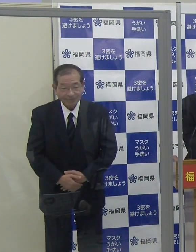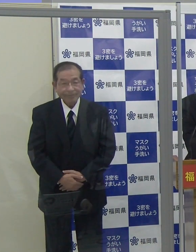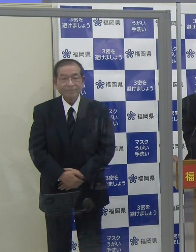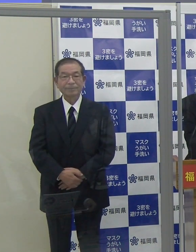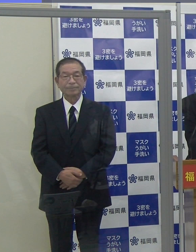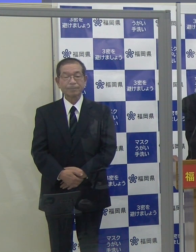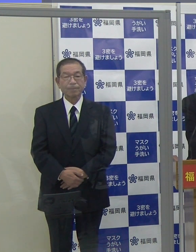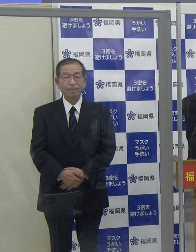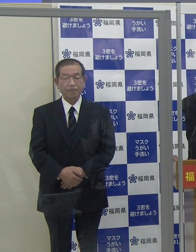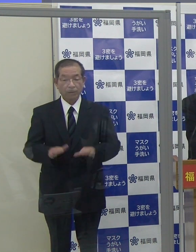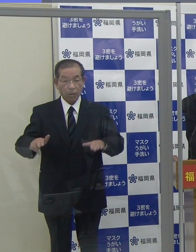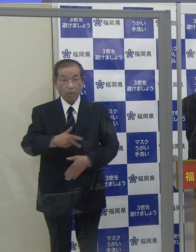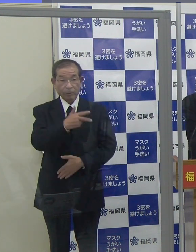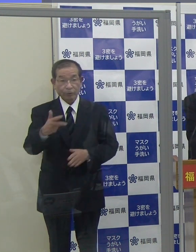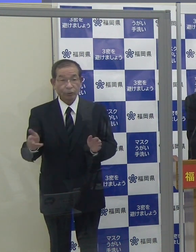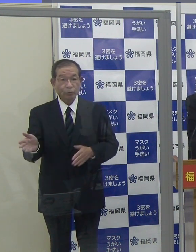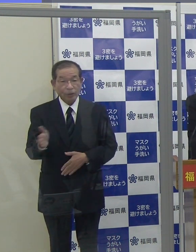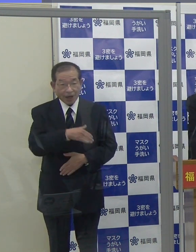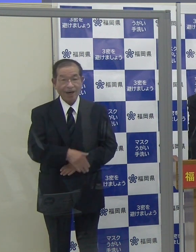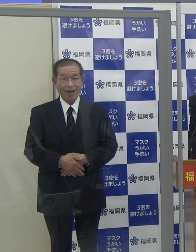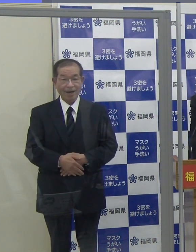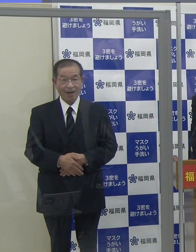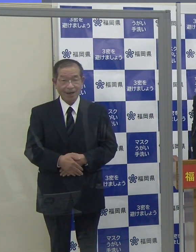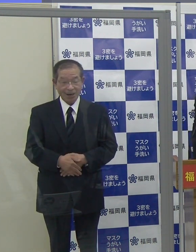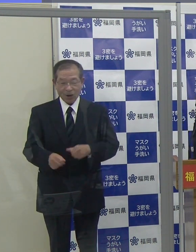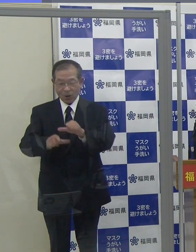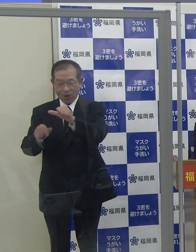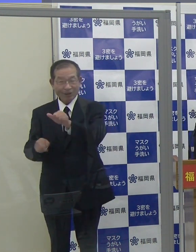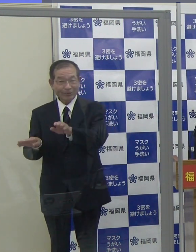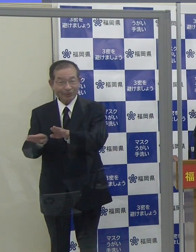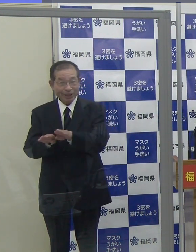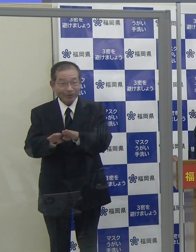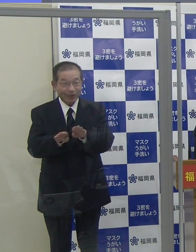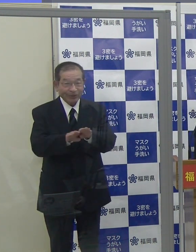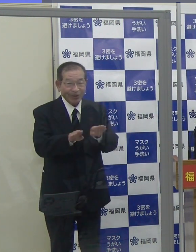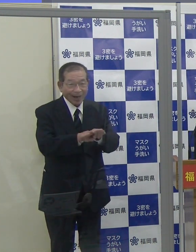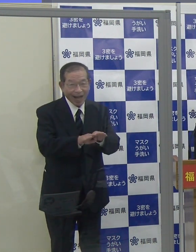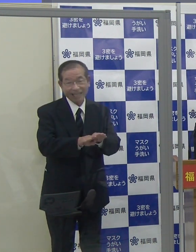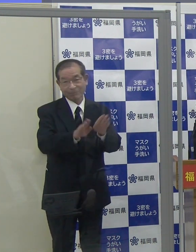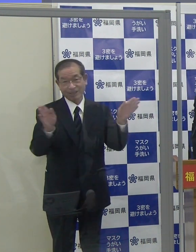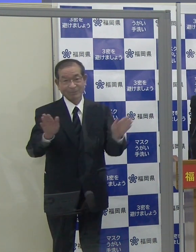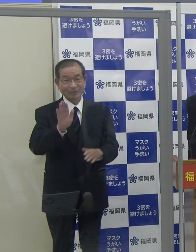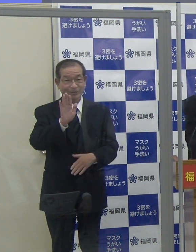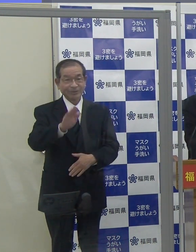（知事）今週から大型連休、ゴールデンウイークに入ります。